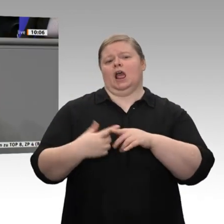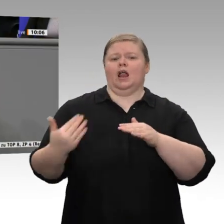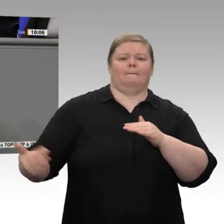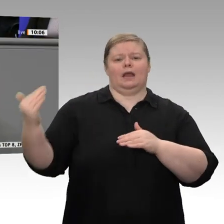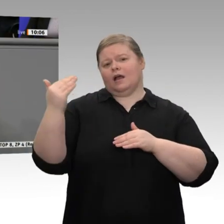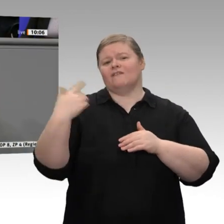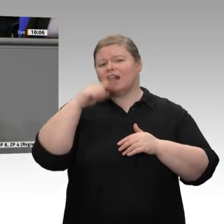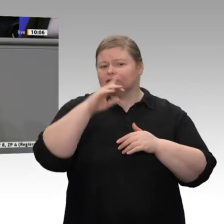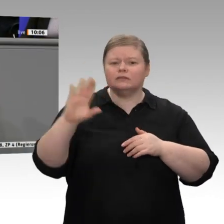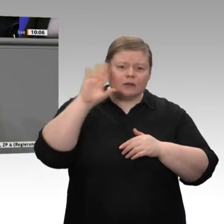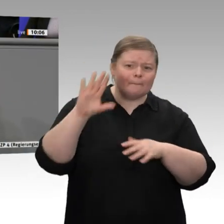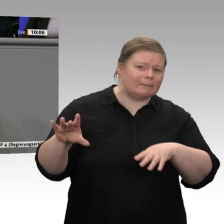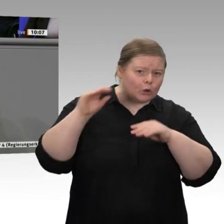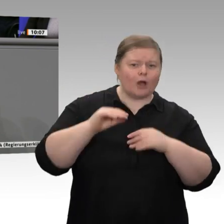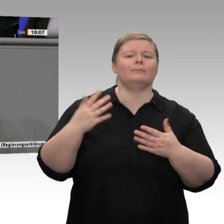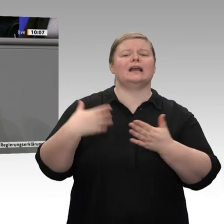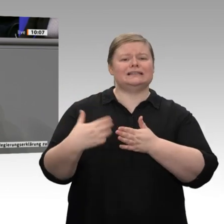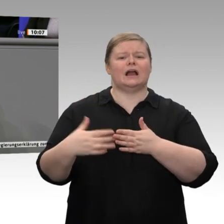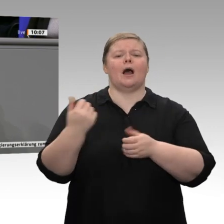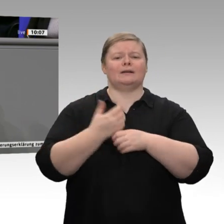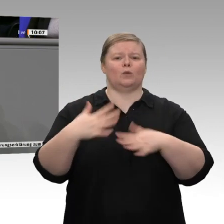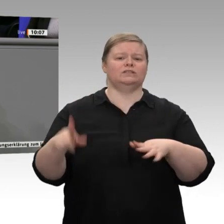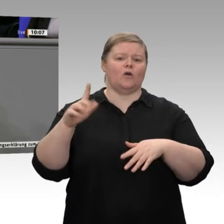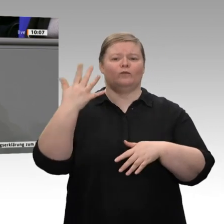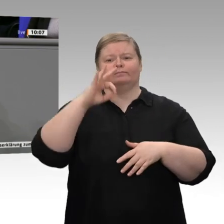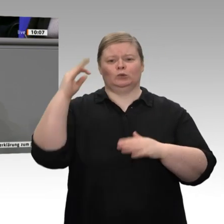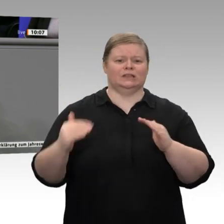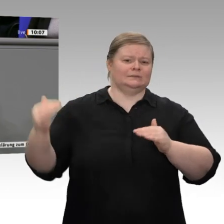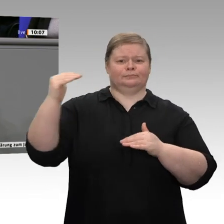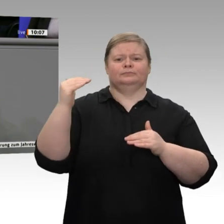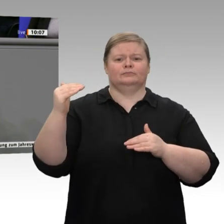unserem Land mehr arbeitslos sind, dann kann uns das nicht freuen. Deswegen sollten